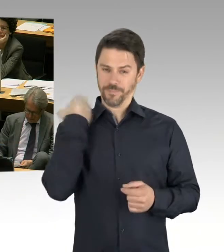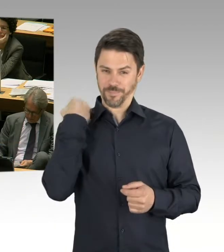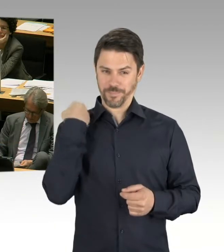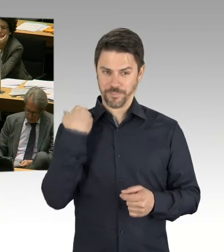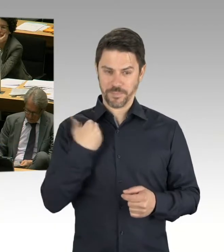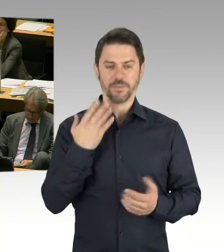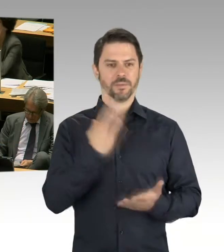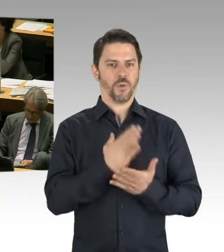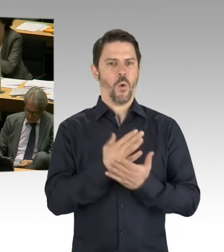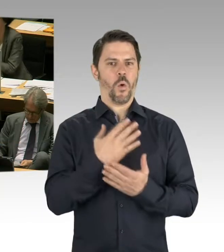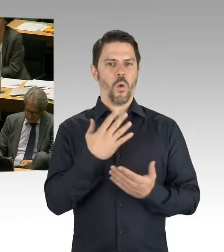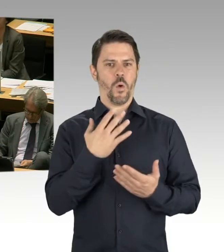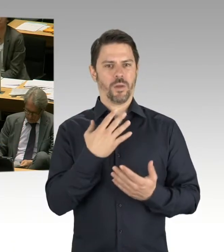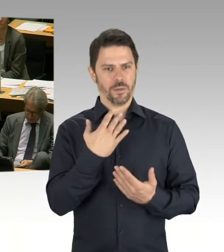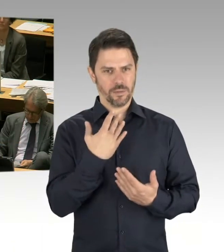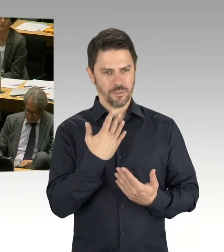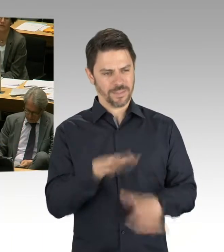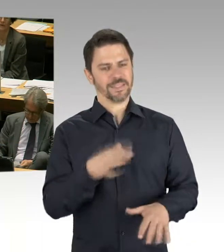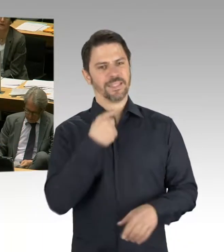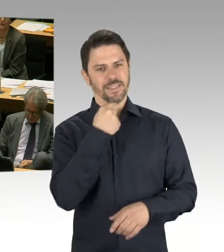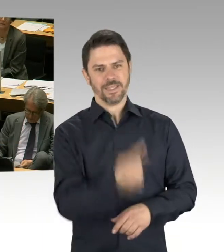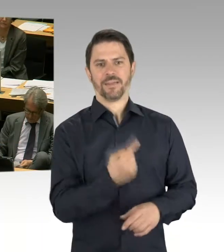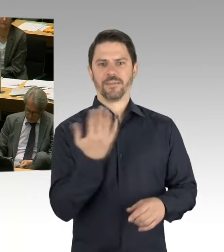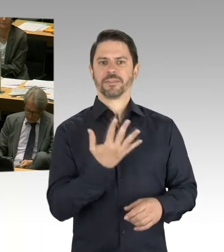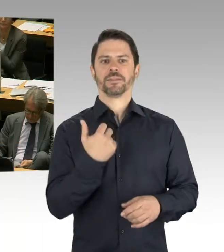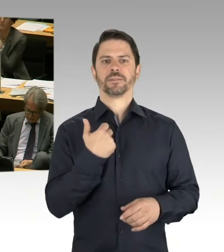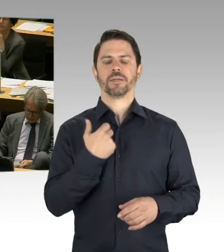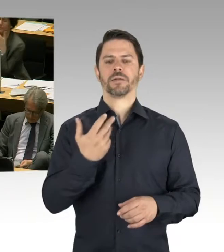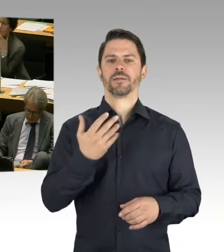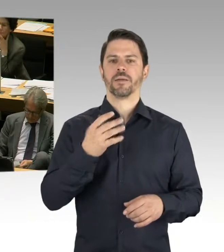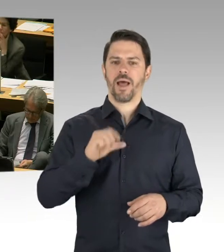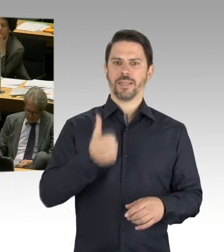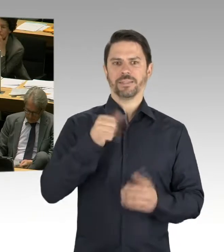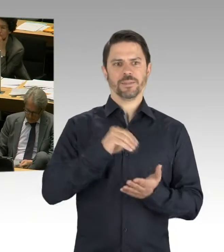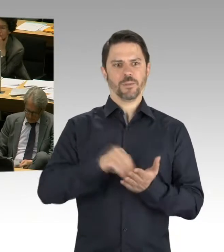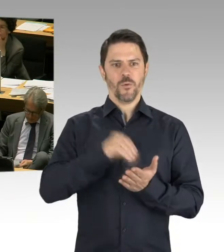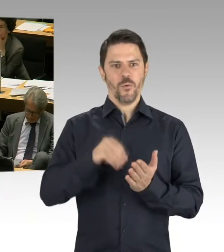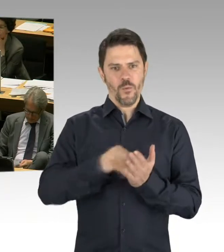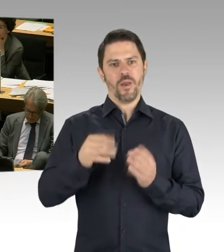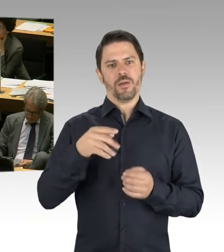der Berliner Schulbauoffensive. Auch mit Ansätzen der Lern- und Teamhäuser, das hat mich sehr, sehr gefreut,